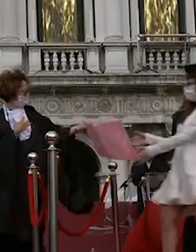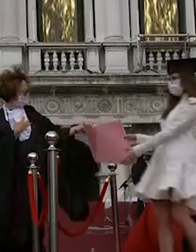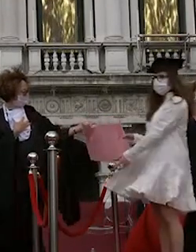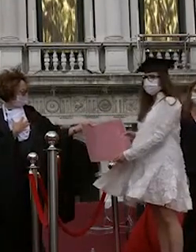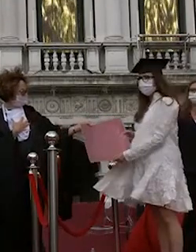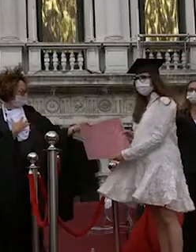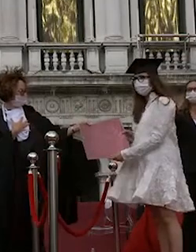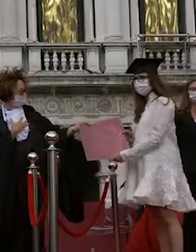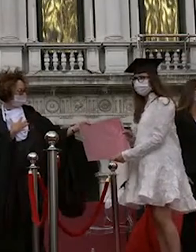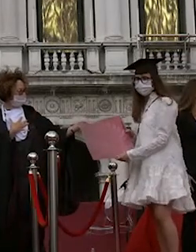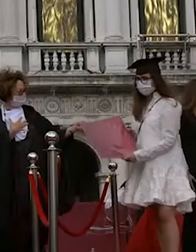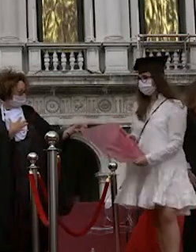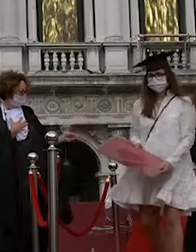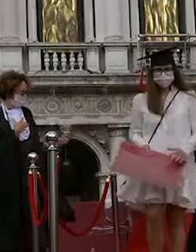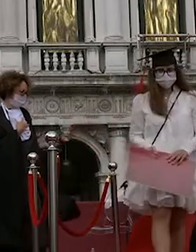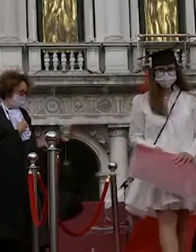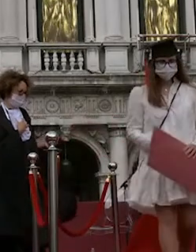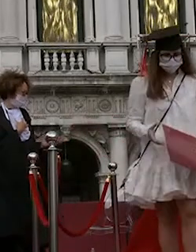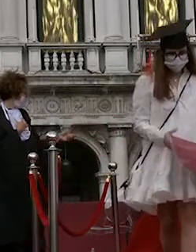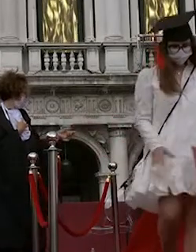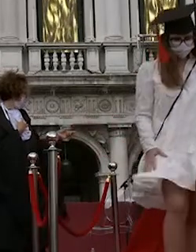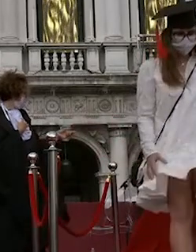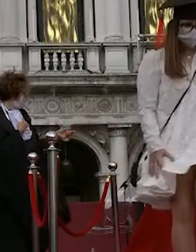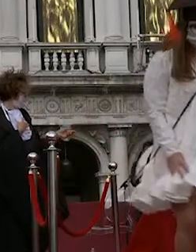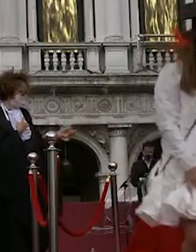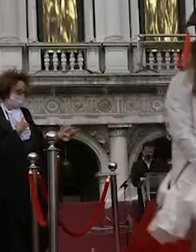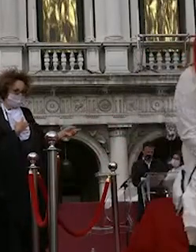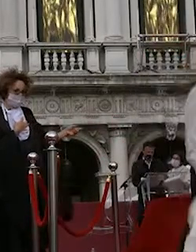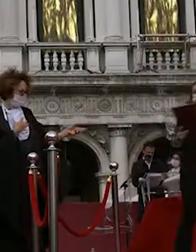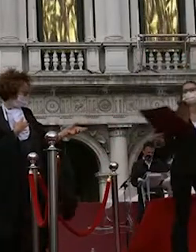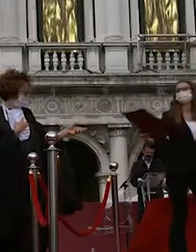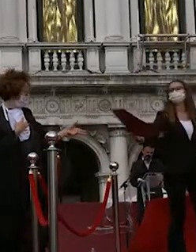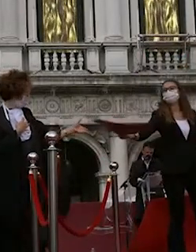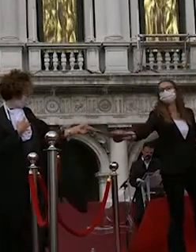virginia farinelli giulia rovinelli